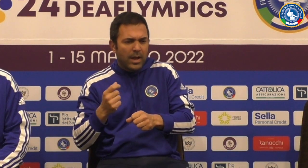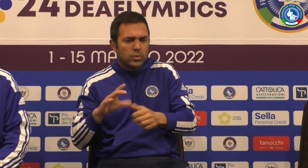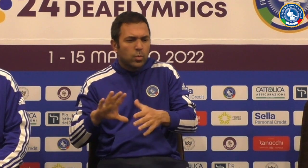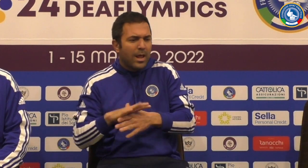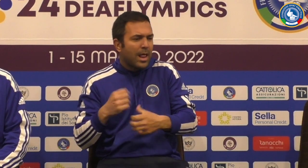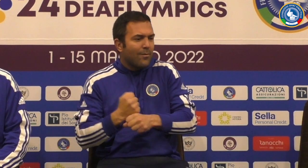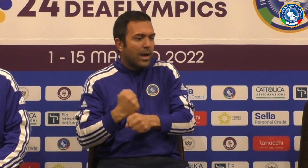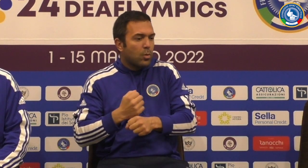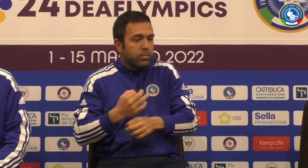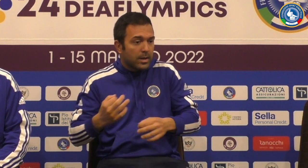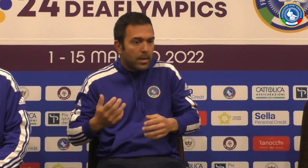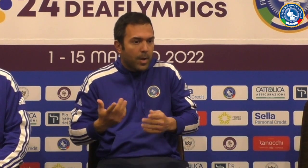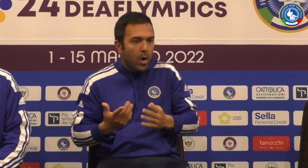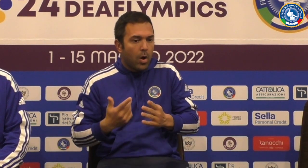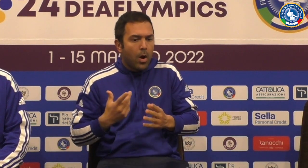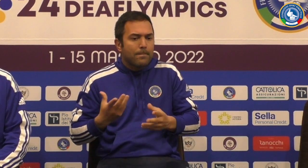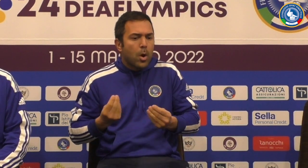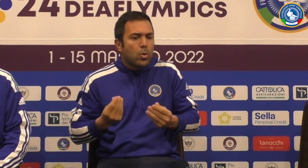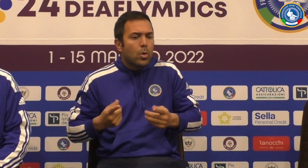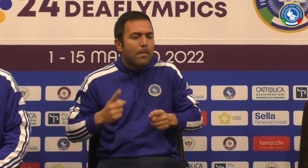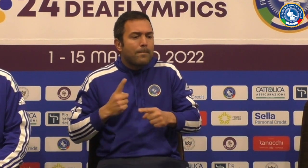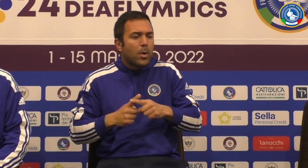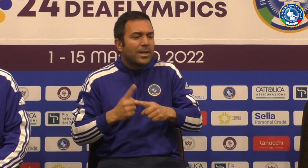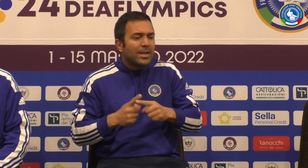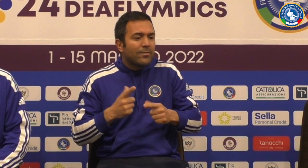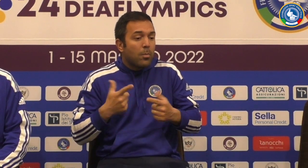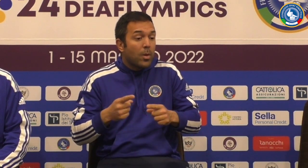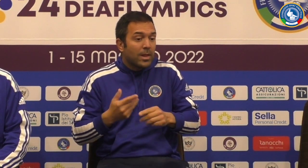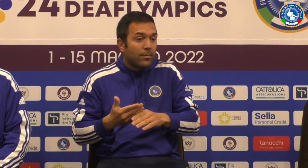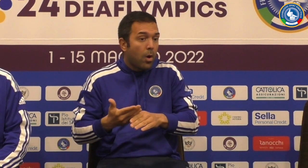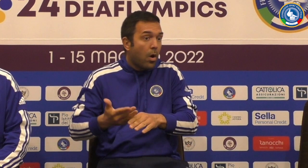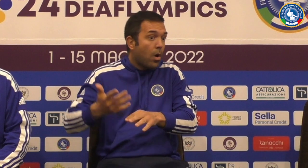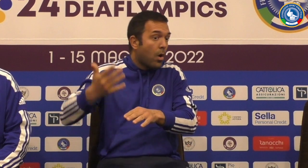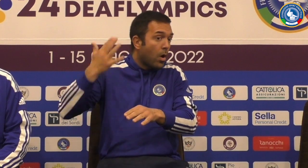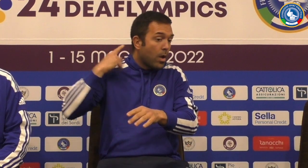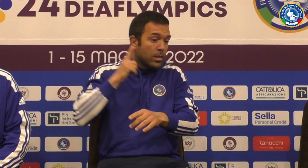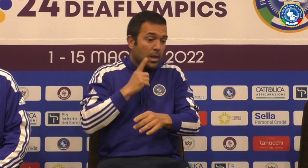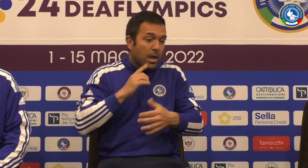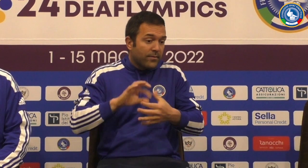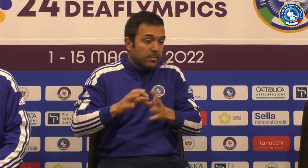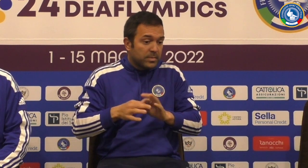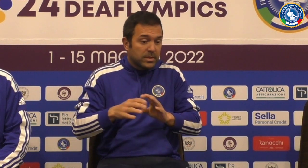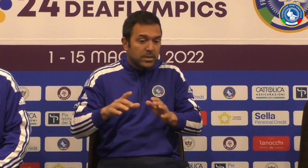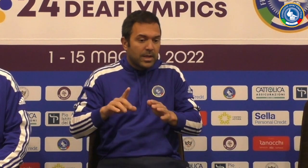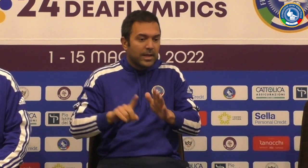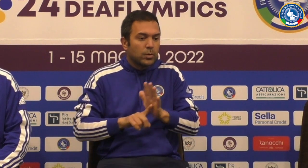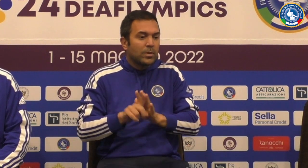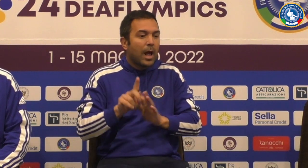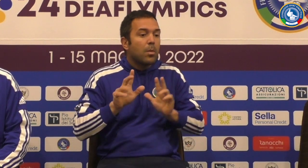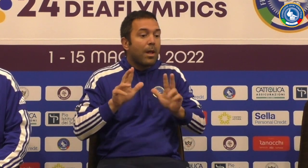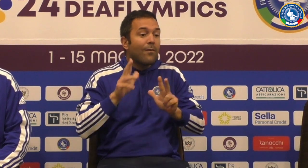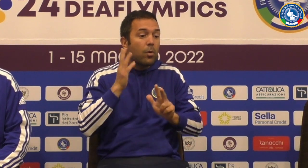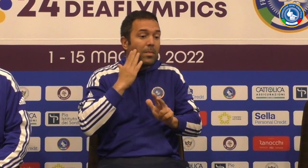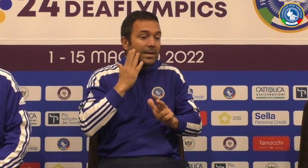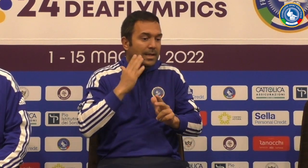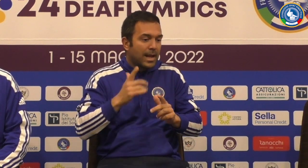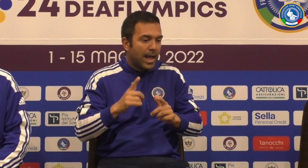fa solamente però credo che sia un'esigenza molto positiva perché prima nelle Netflix la pallavolo maschile noi a grandi